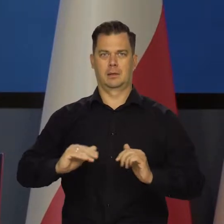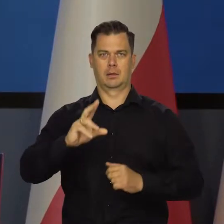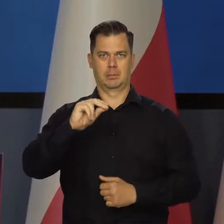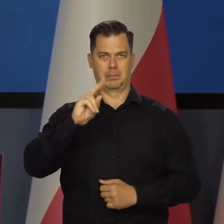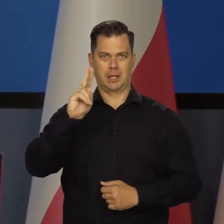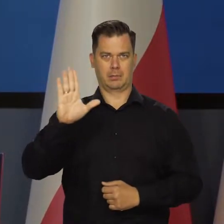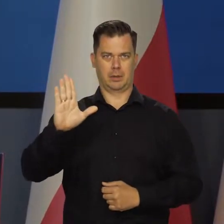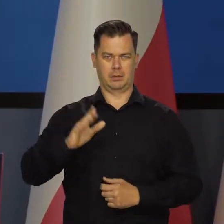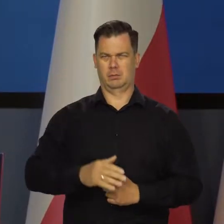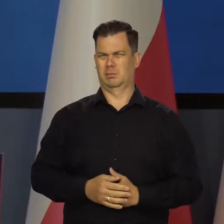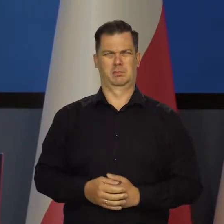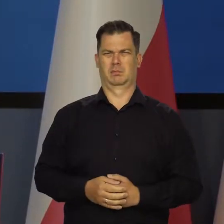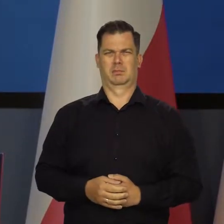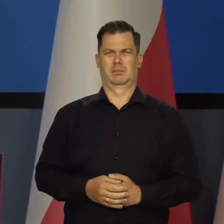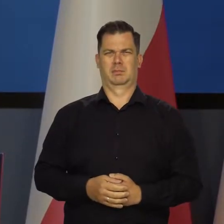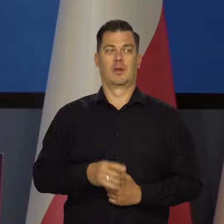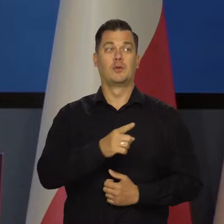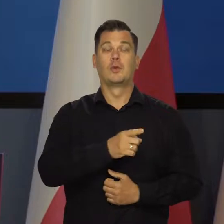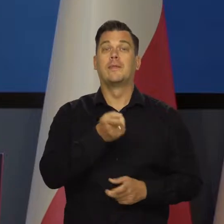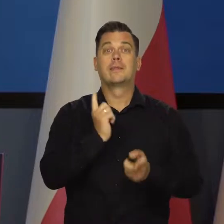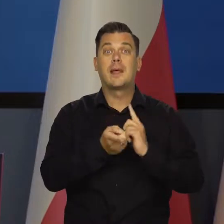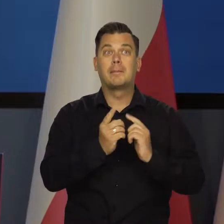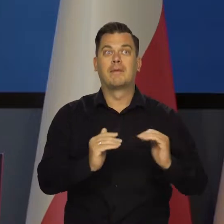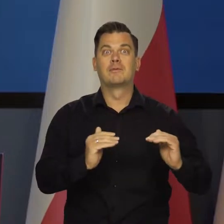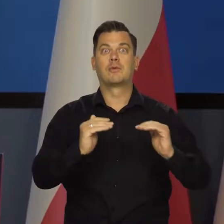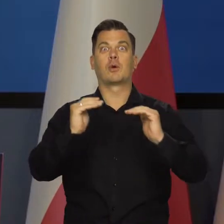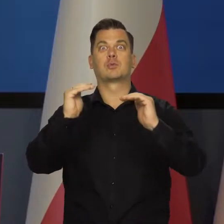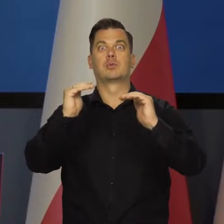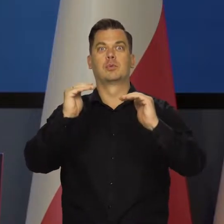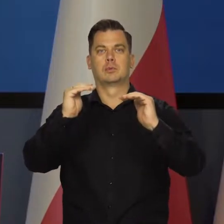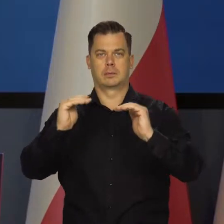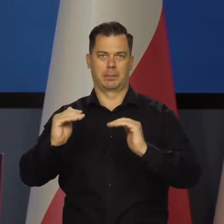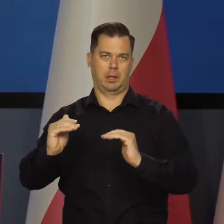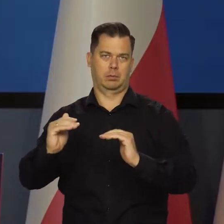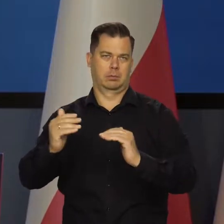Nie nastąpił spadek, nastąpił spadek tempa wzrostu z kwartału na kwartał.